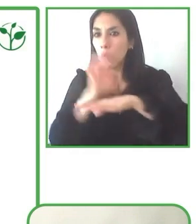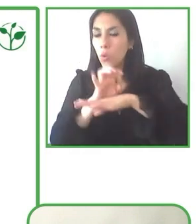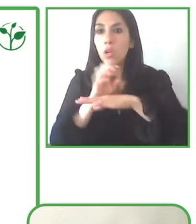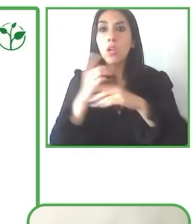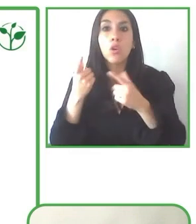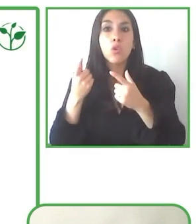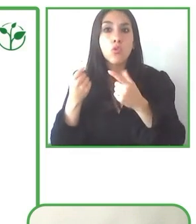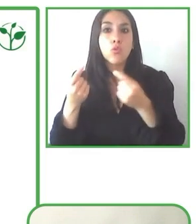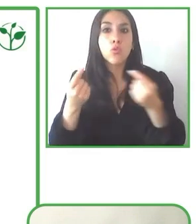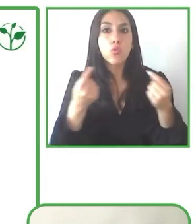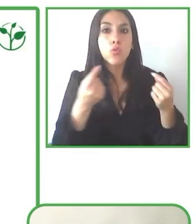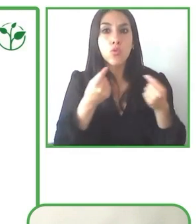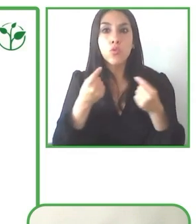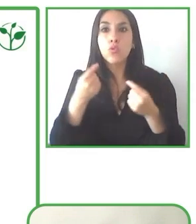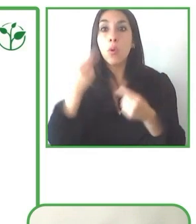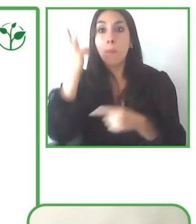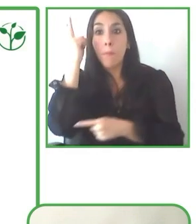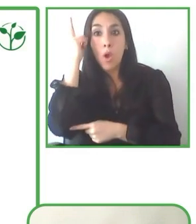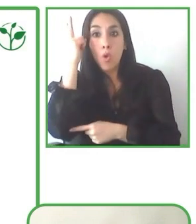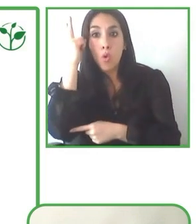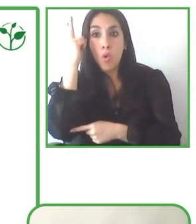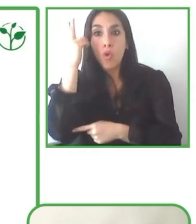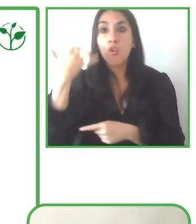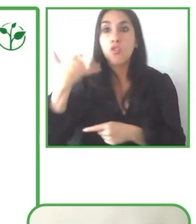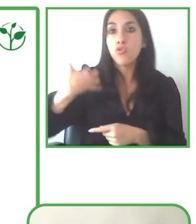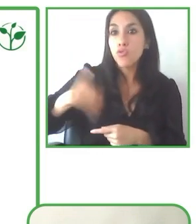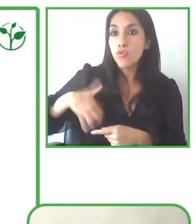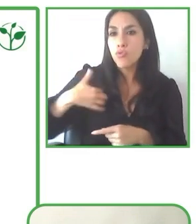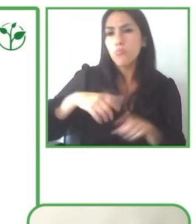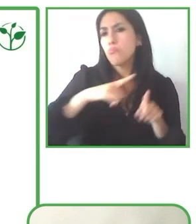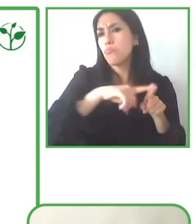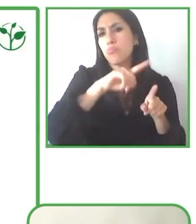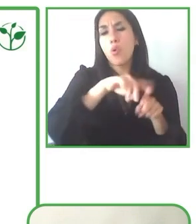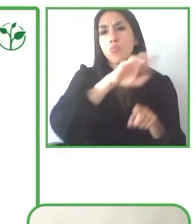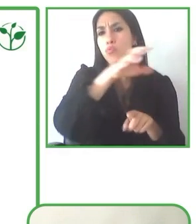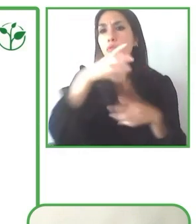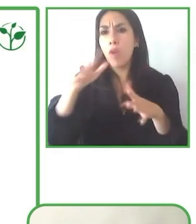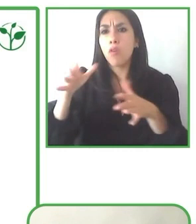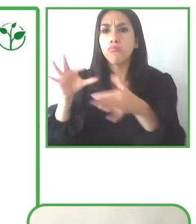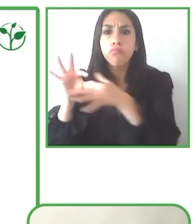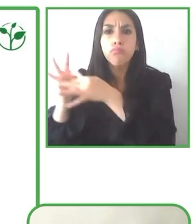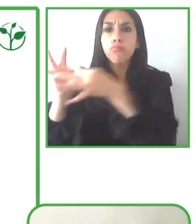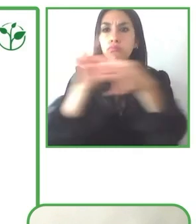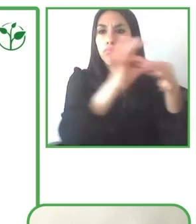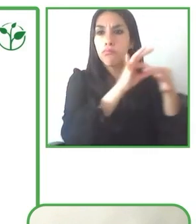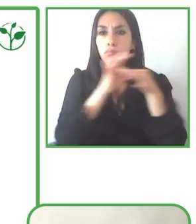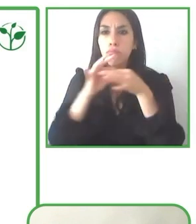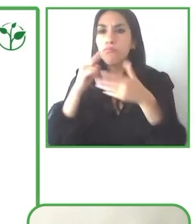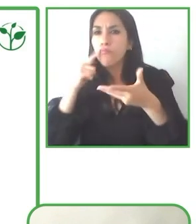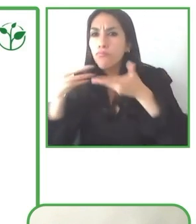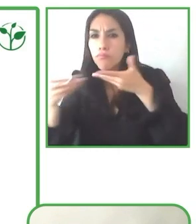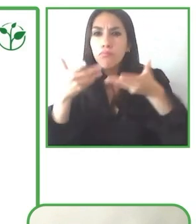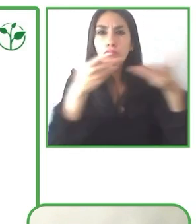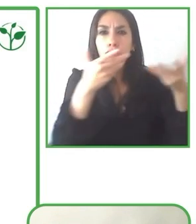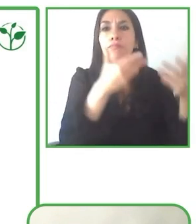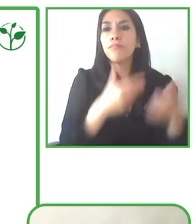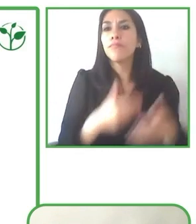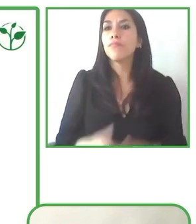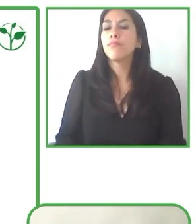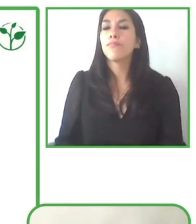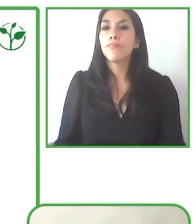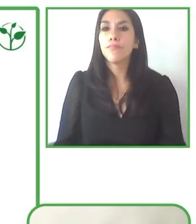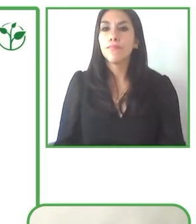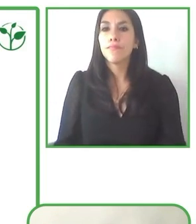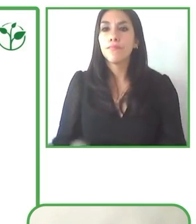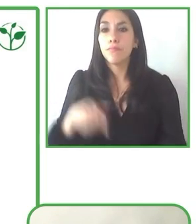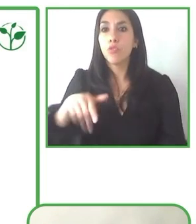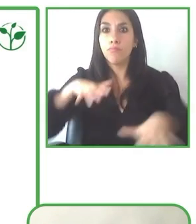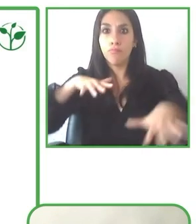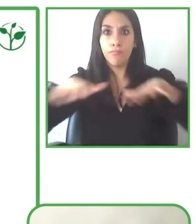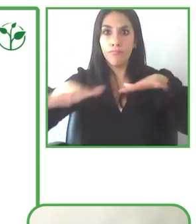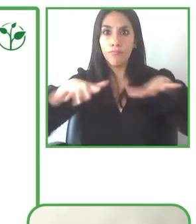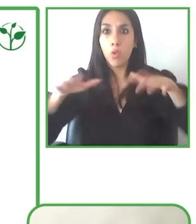Hemos visto que hacer por ejemplo, promoción en general, tratando de llegar a personas con